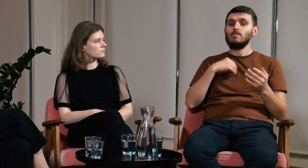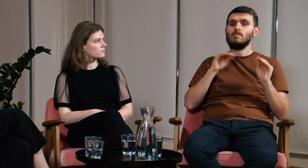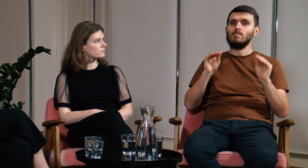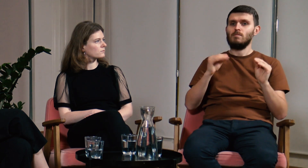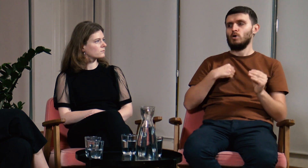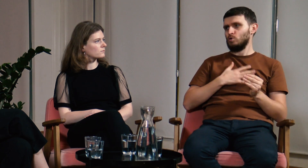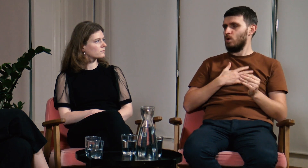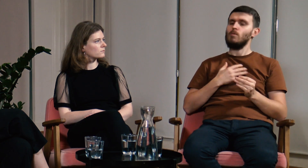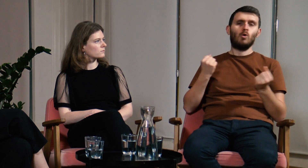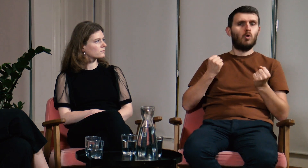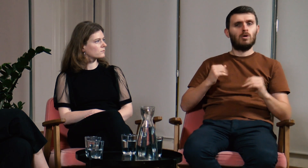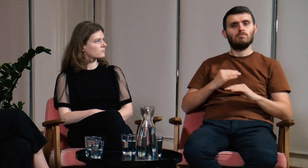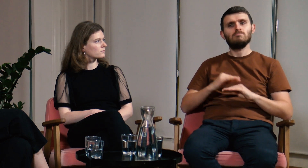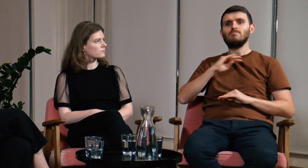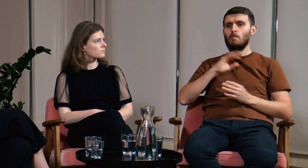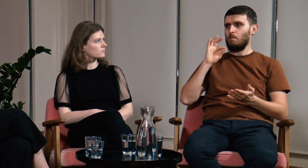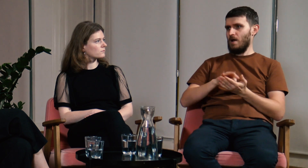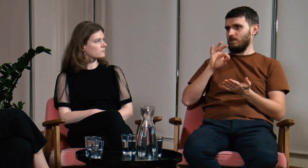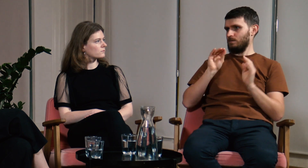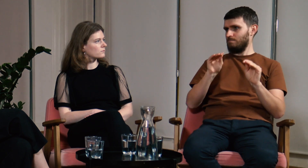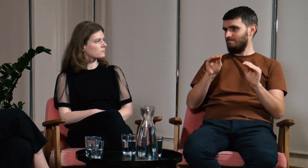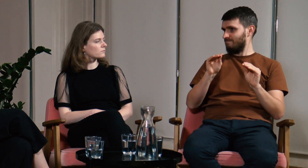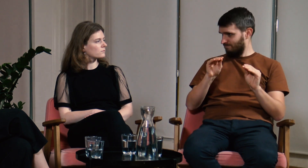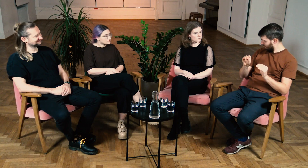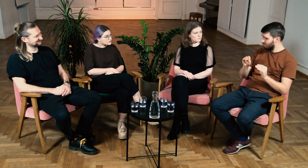To na ostatnim obozie czułem ogromną pewność siebie w nauczaniu.